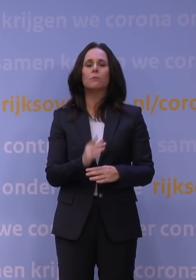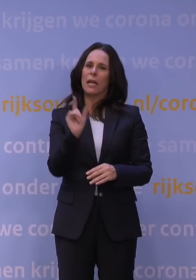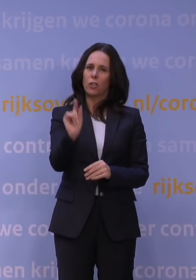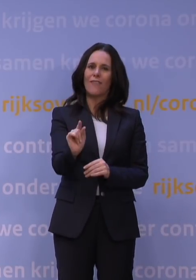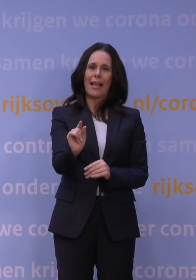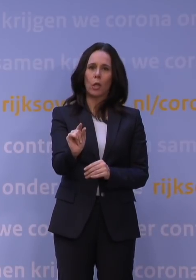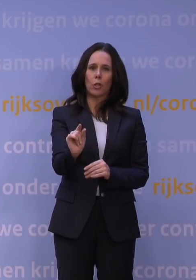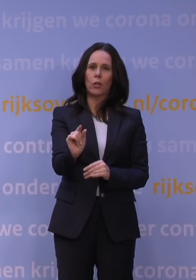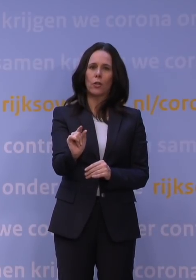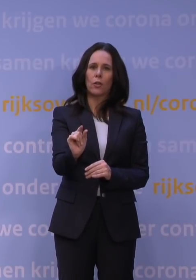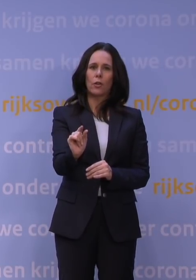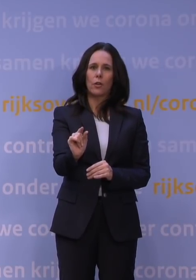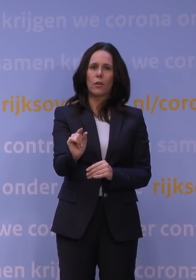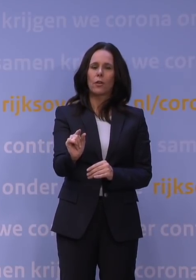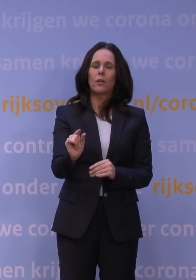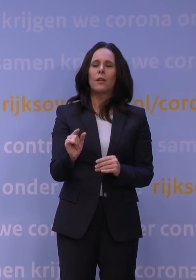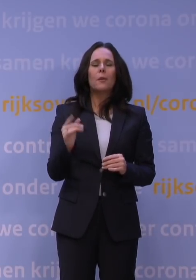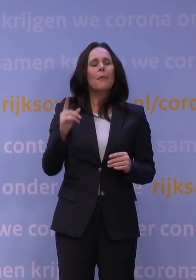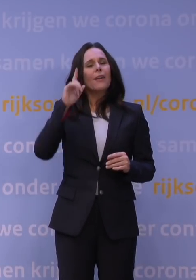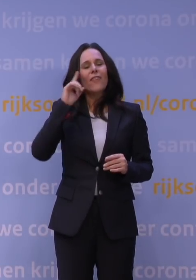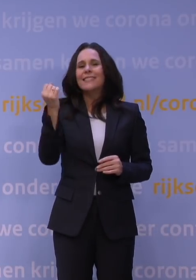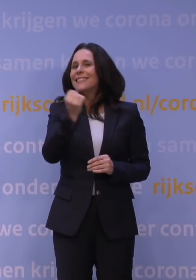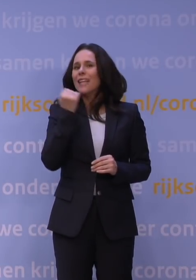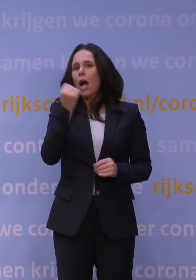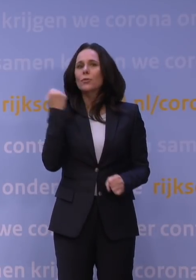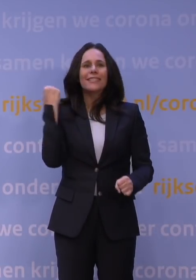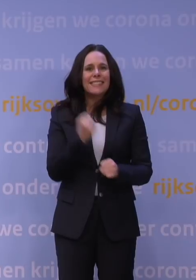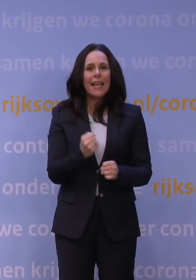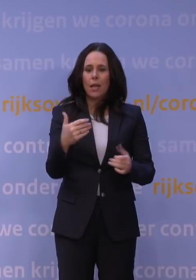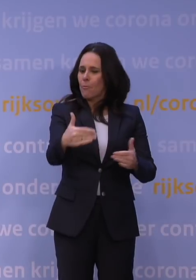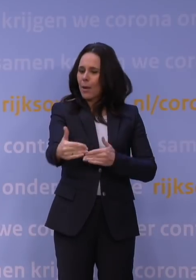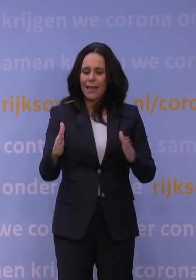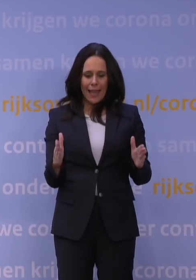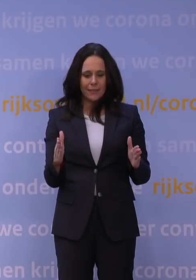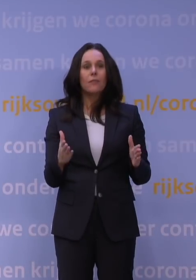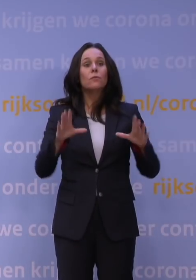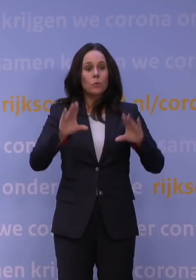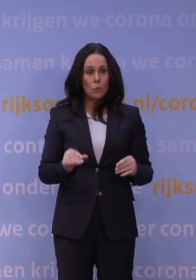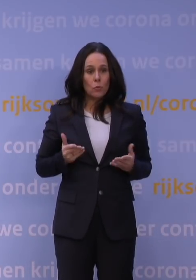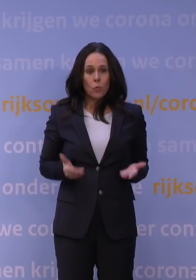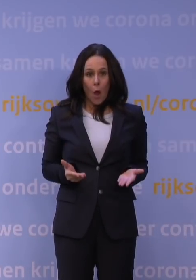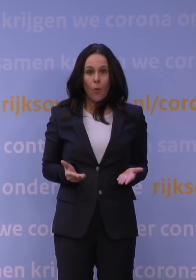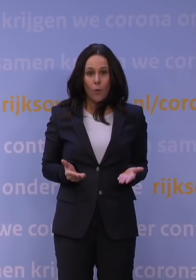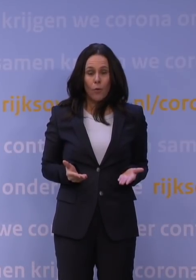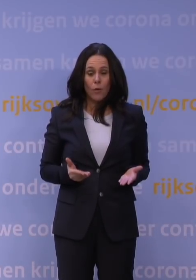Ik geloof dat we dat nu wel deden, maar het is niet zo dat je altijd zeker weet dat het pakket dat je doet, dat dat ook precies doet wat je wilt.